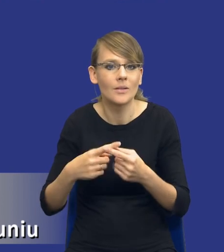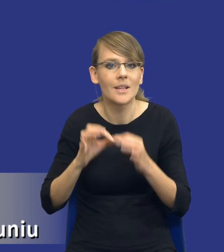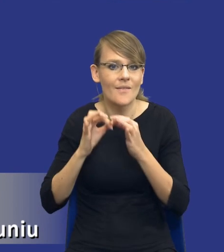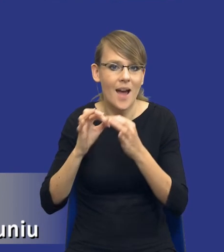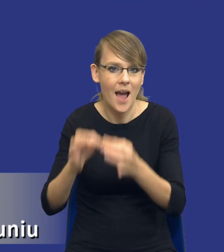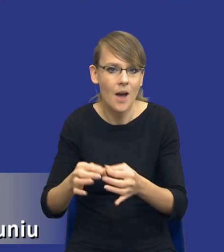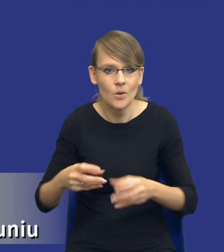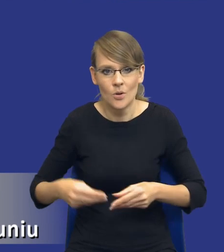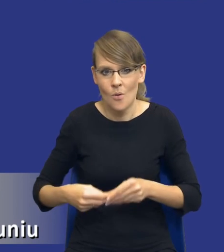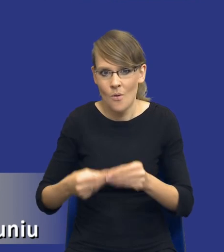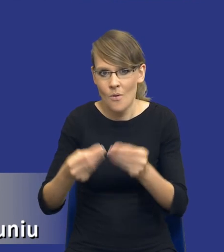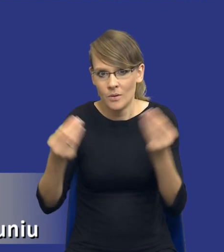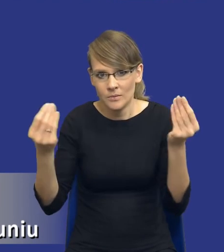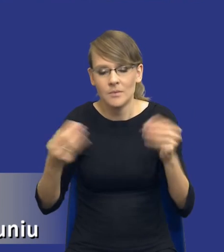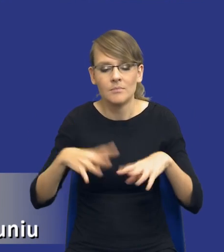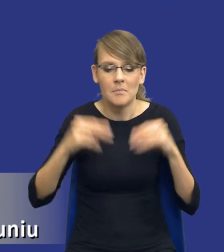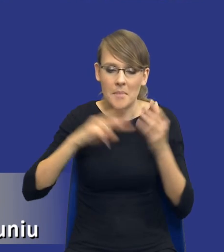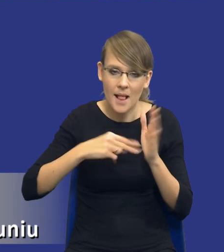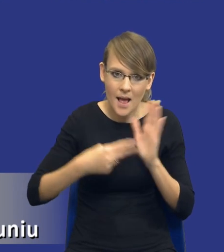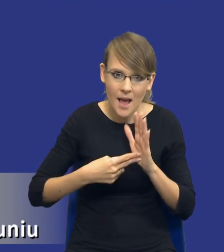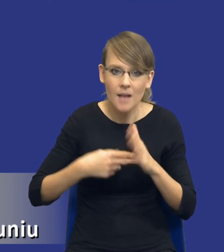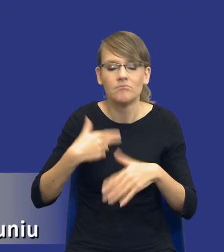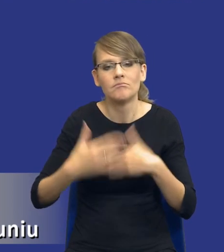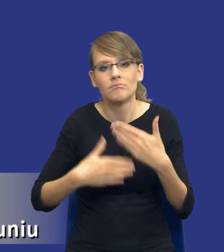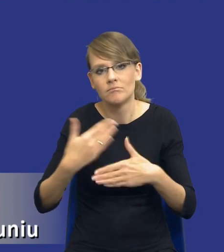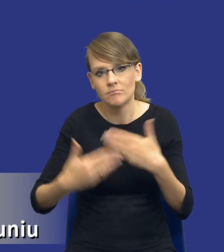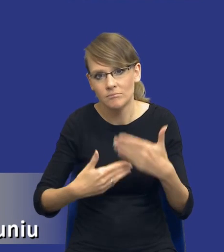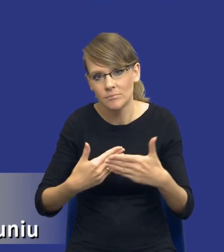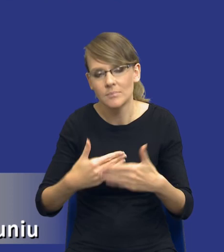rozwijał od momentu planowania do, do momentu już udzielenia samego